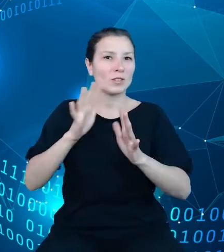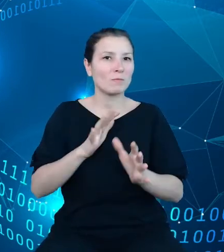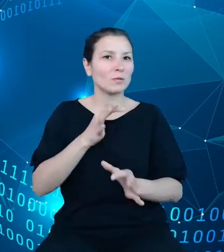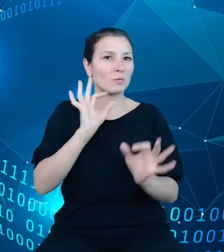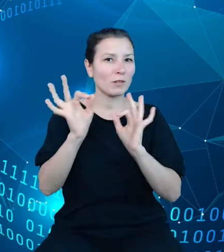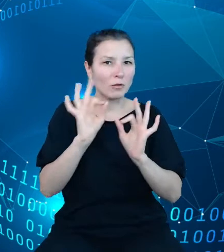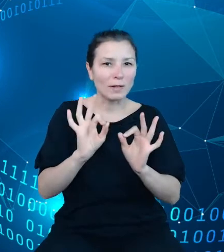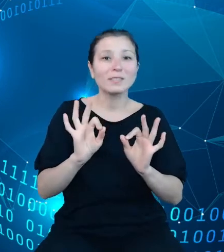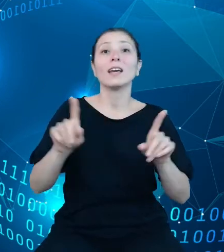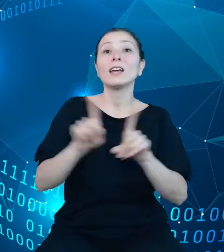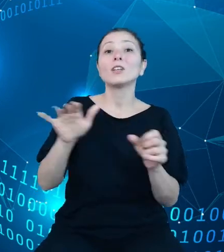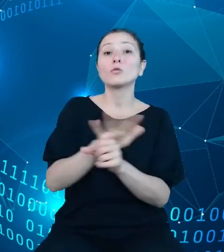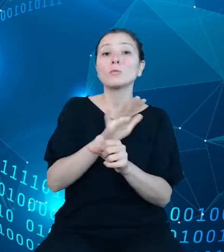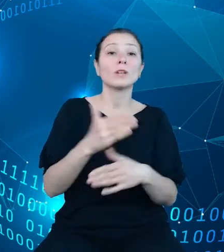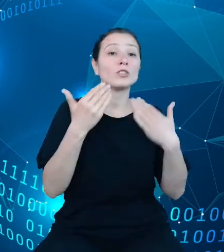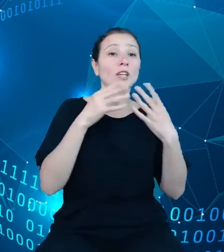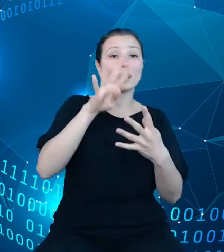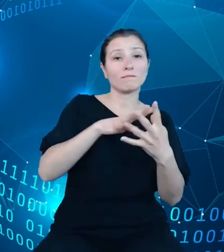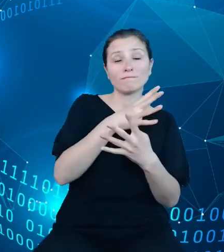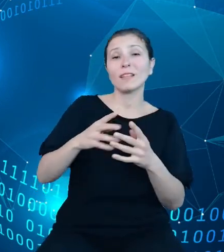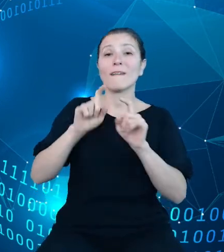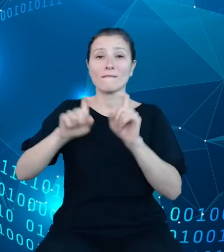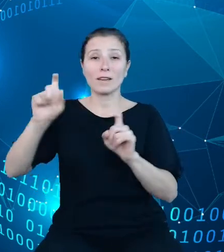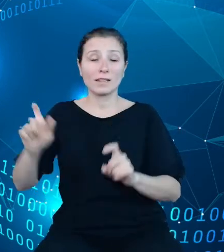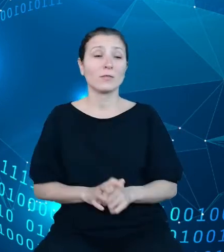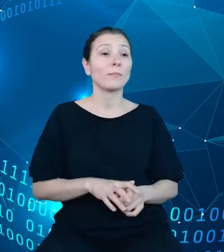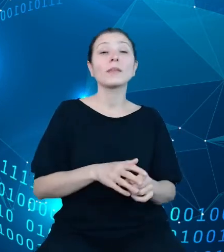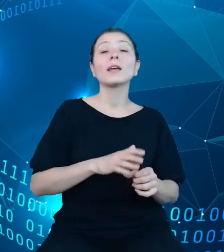Oprócz zasobów bazy danych, bardzo ważnym elementem o charakterze